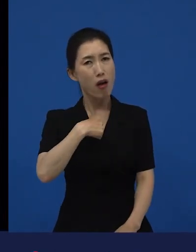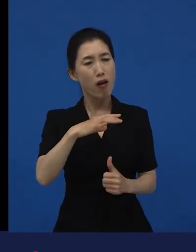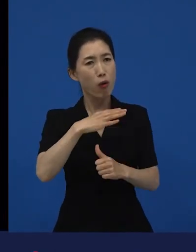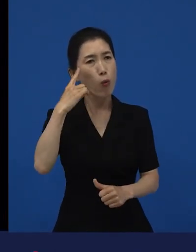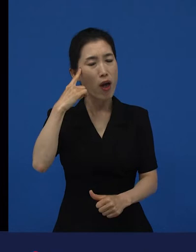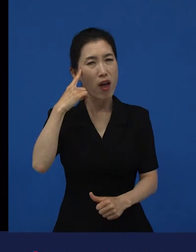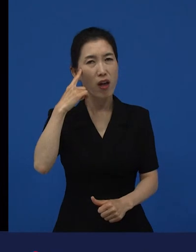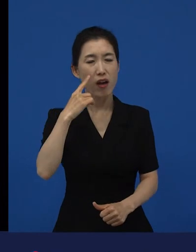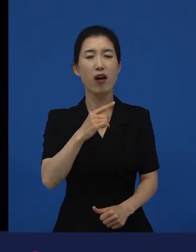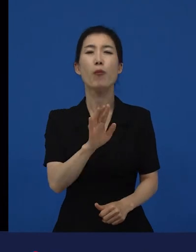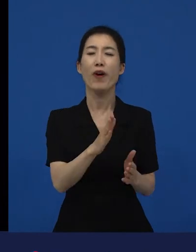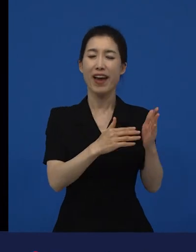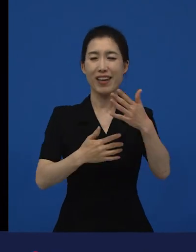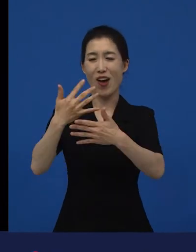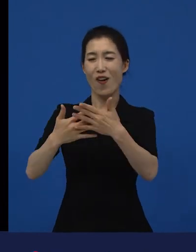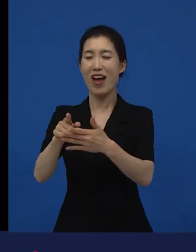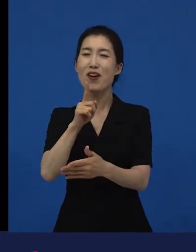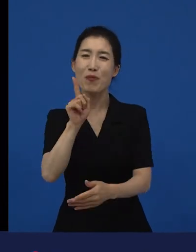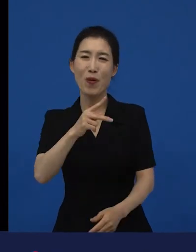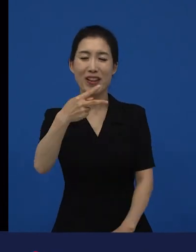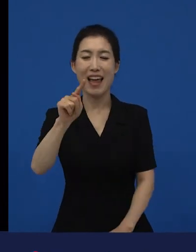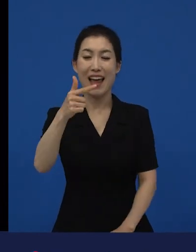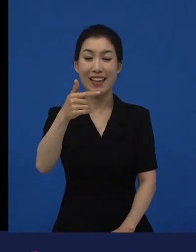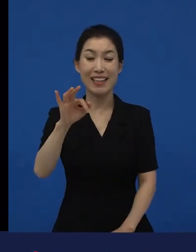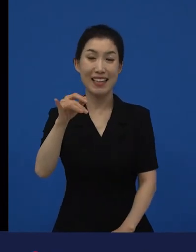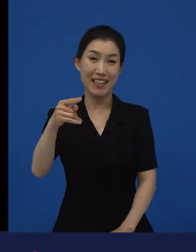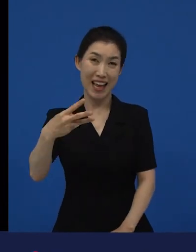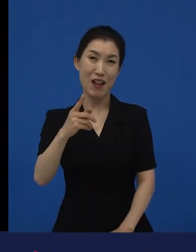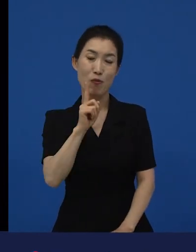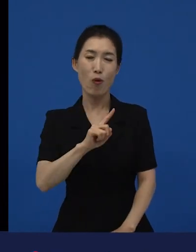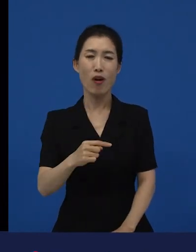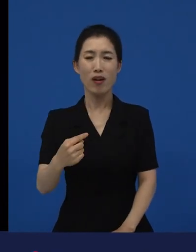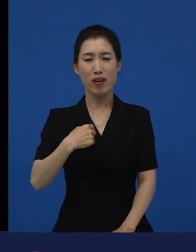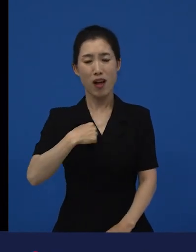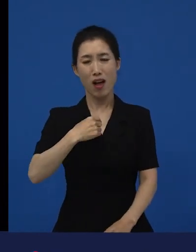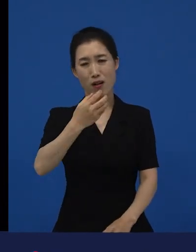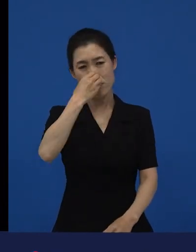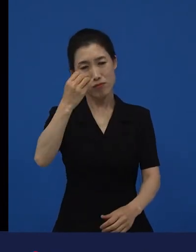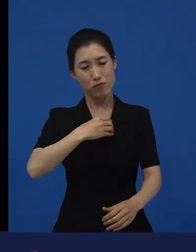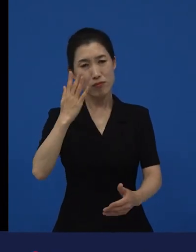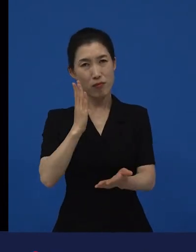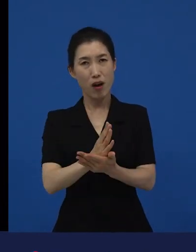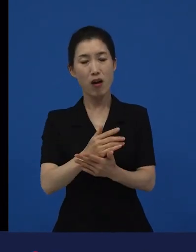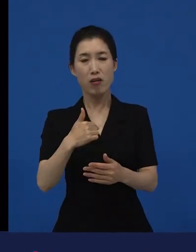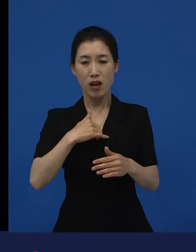나는 내가 번 만큼 냈고 나는 최대한 이 공동체 안에서 성실하게 살려고 노력했다.